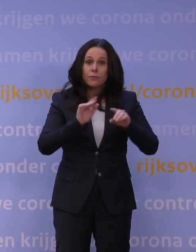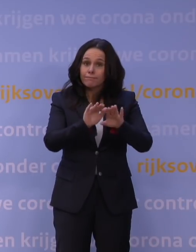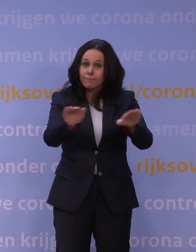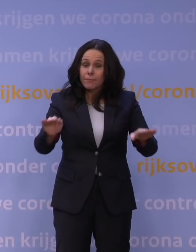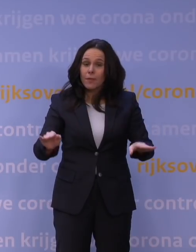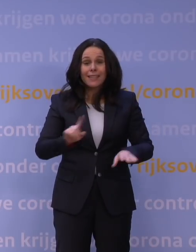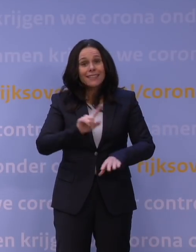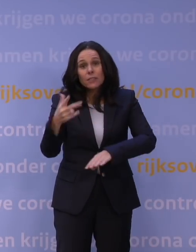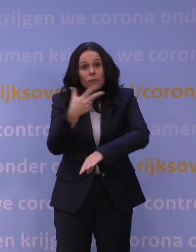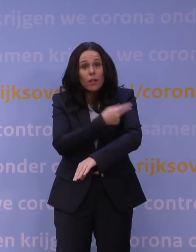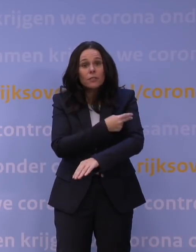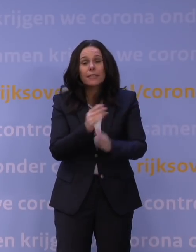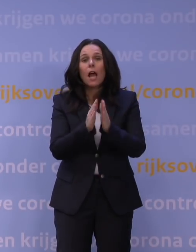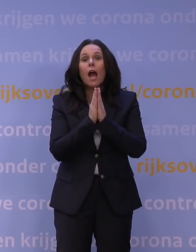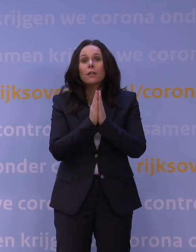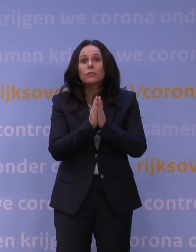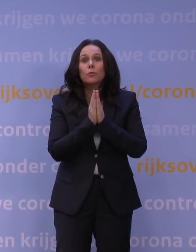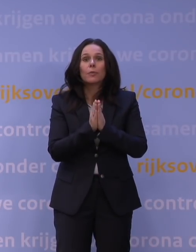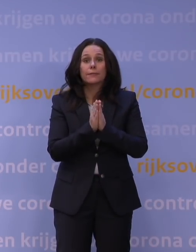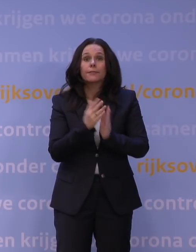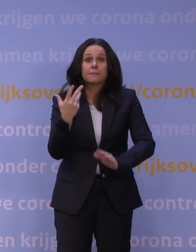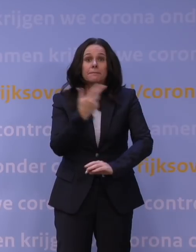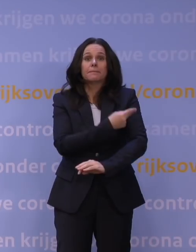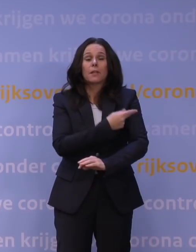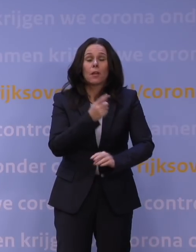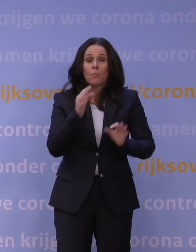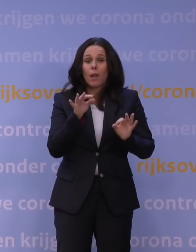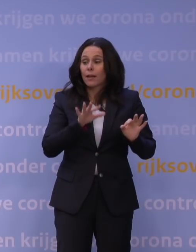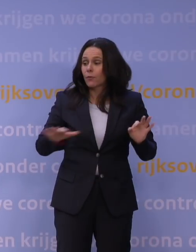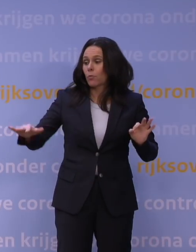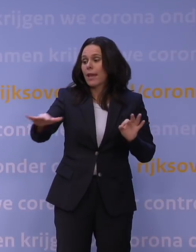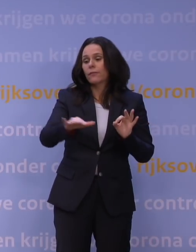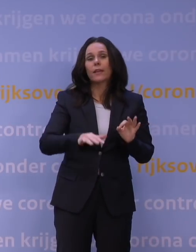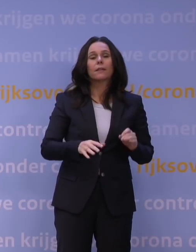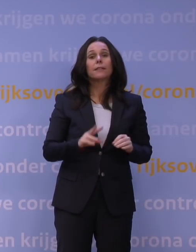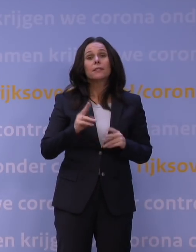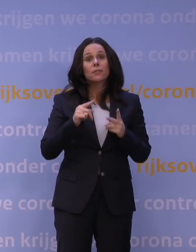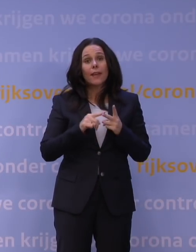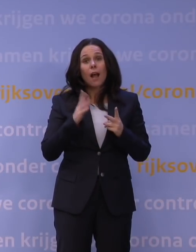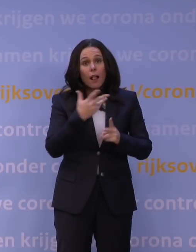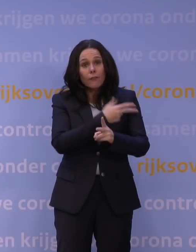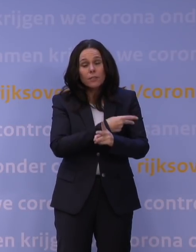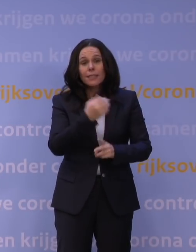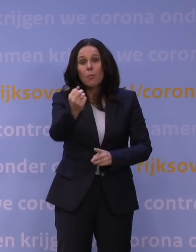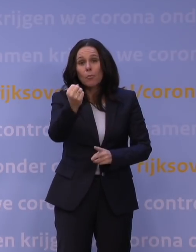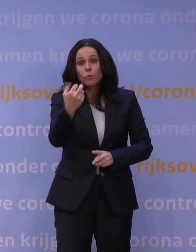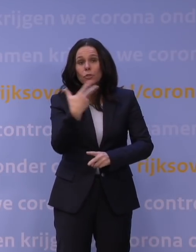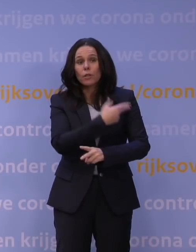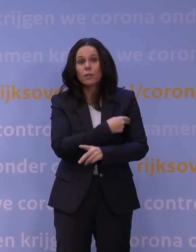alsjeblieft, doe het wel, in het belang ook van je omgeving. En twee: haal die booster als je wel gevaccineerd bent. Maar die QR-code ging Nederland openhouden,